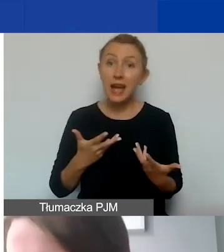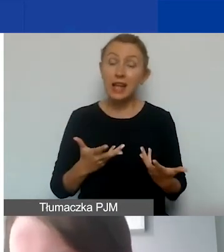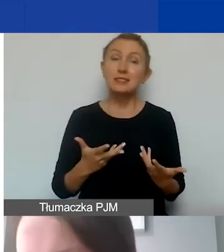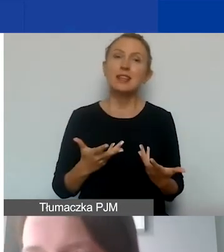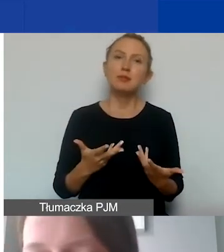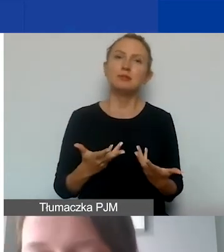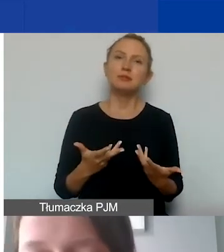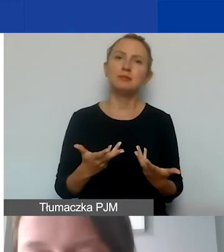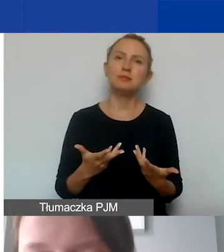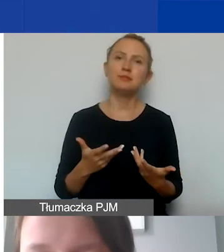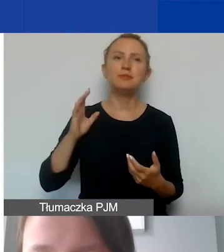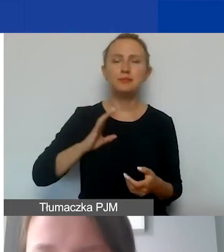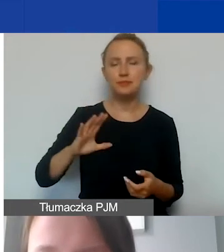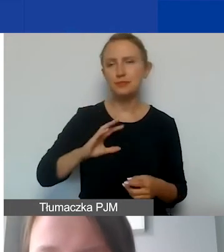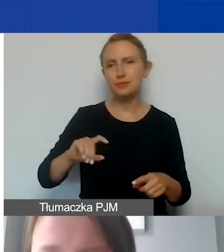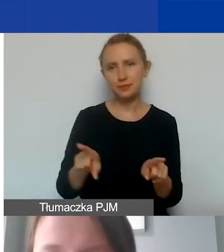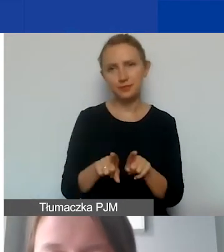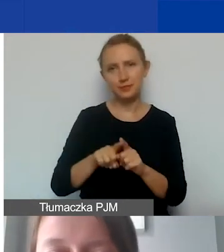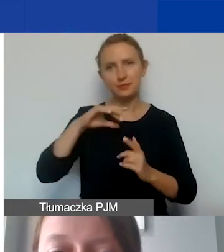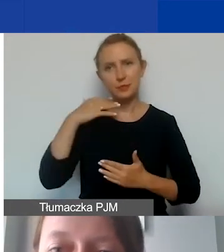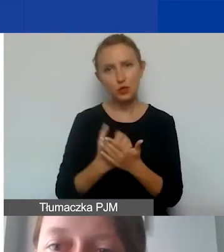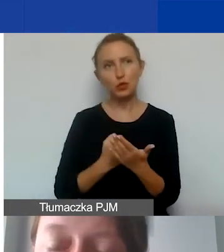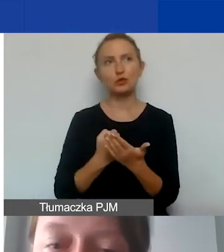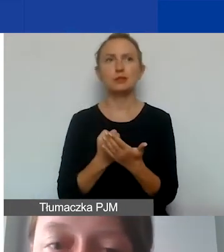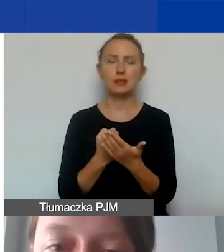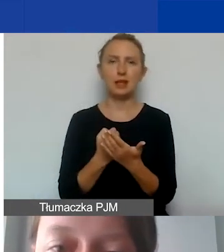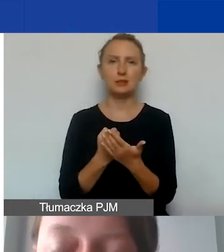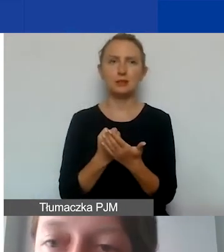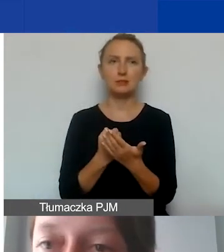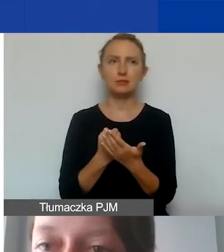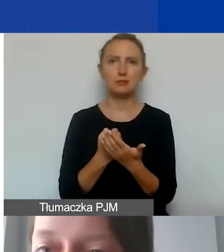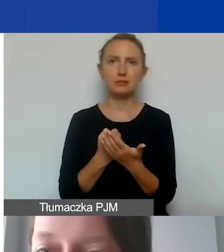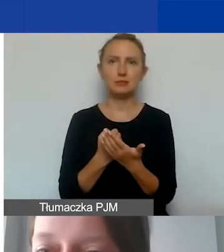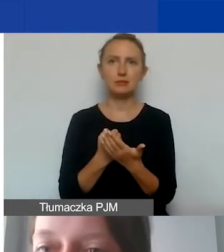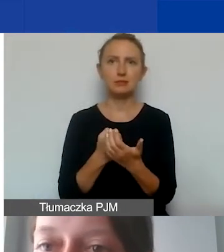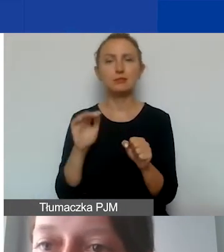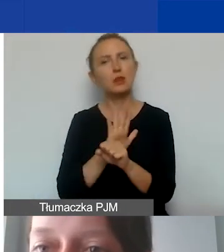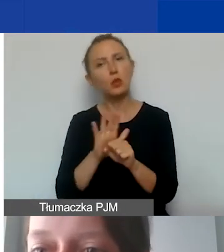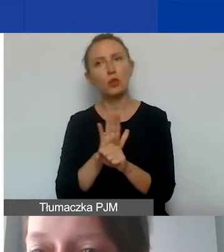ponieważ warto skorzystać i pokryć te koszty,